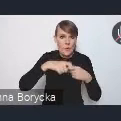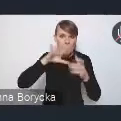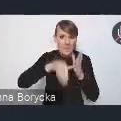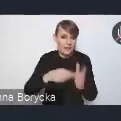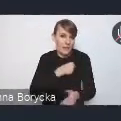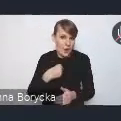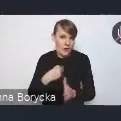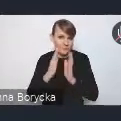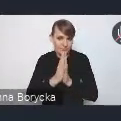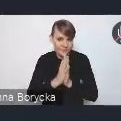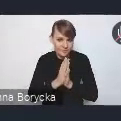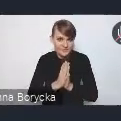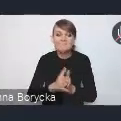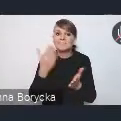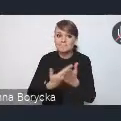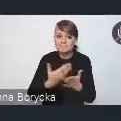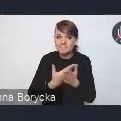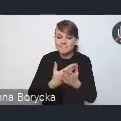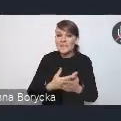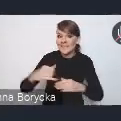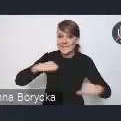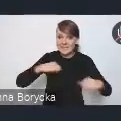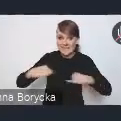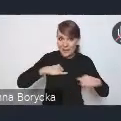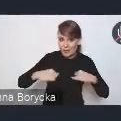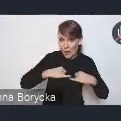ponieważ intencją zarządu jest, w miarę możliwości oczywiście,